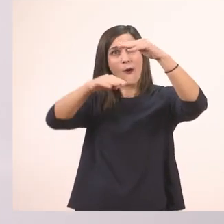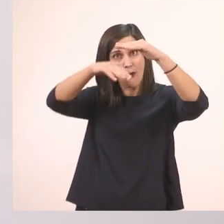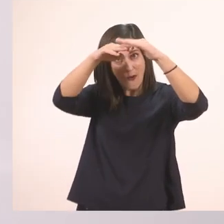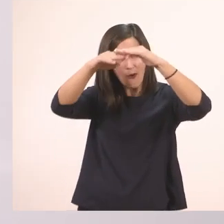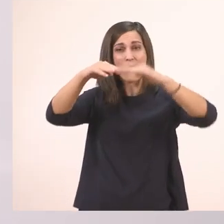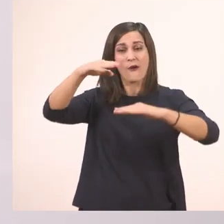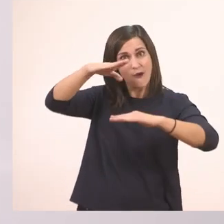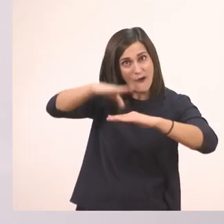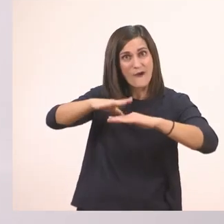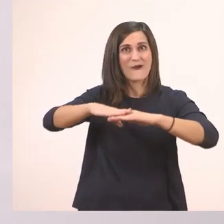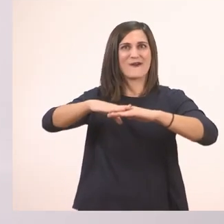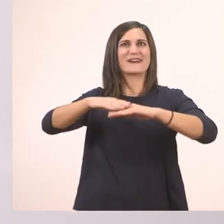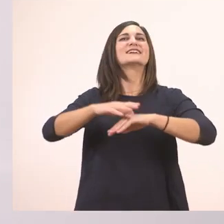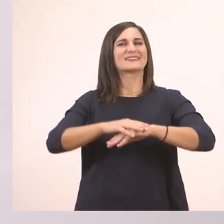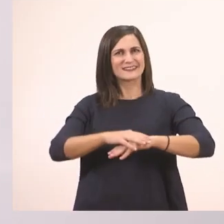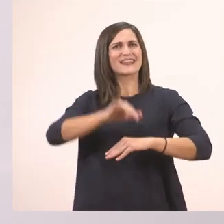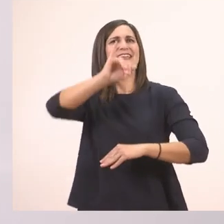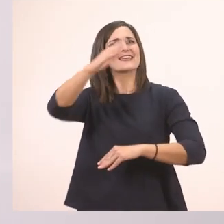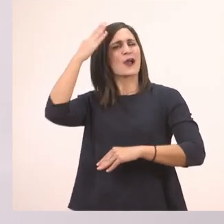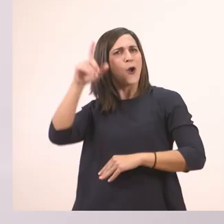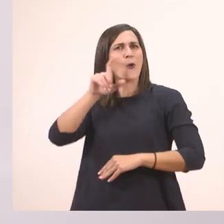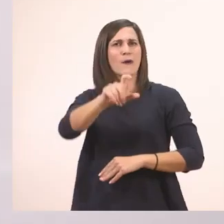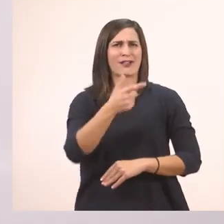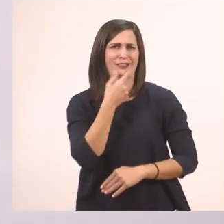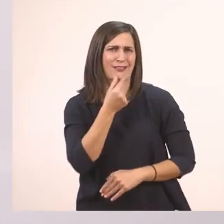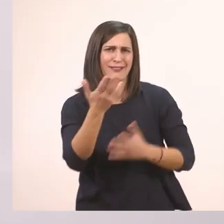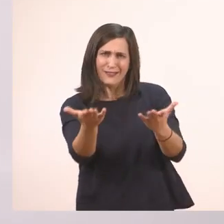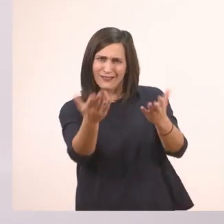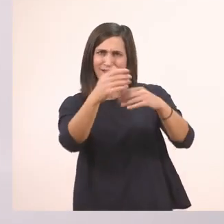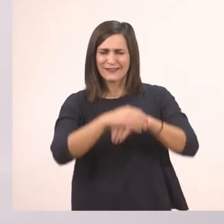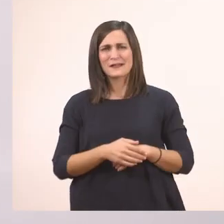Αυτό είναι το Ι το μεγάλο, το κεφαλαίο. Εύκολο έτσι; Μία γραμμούλα.